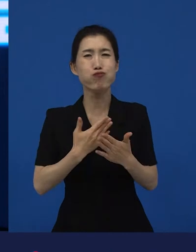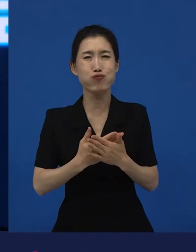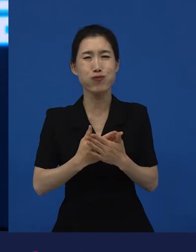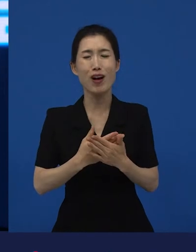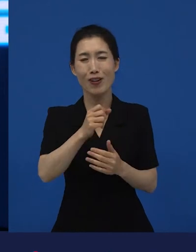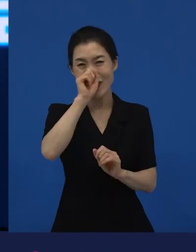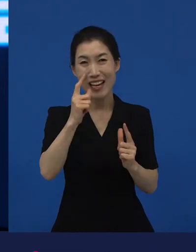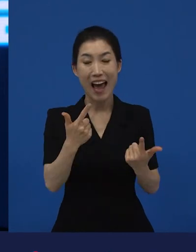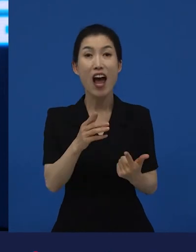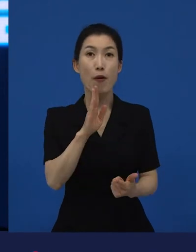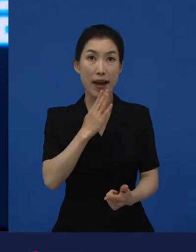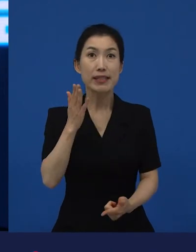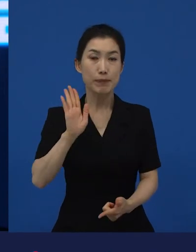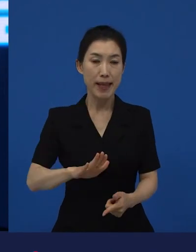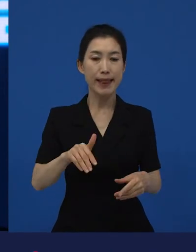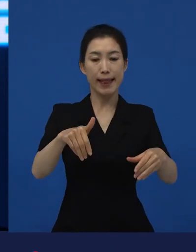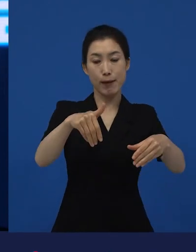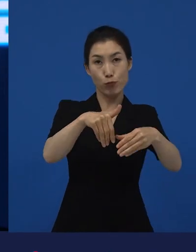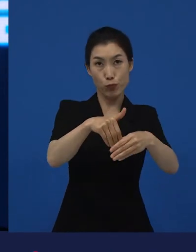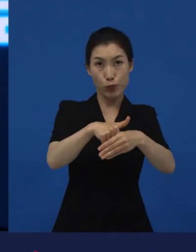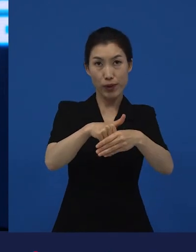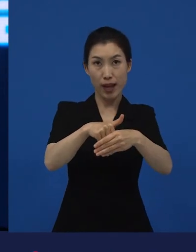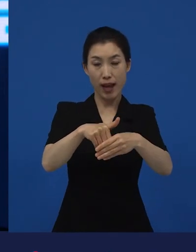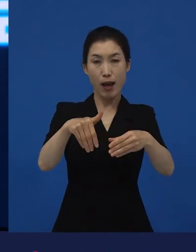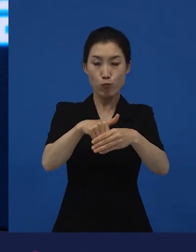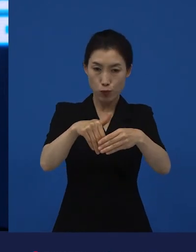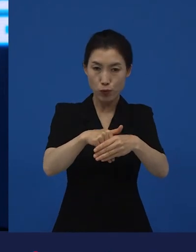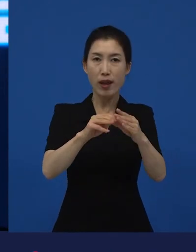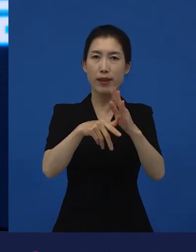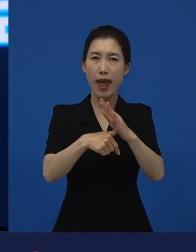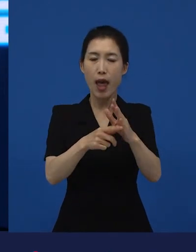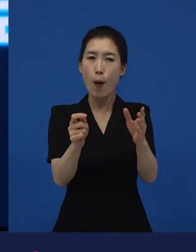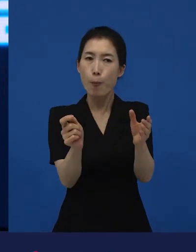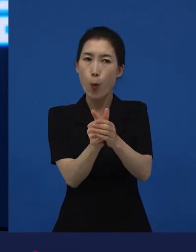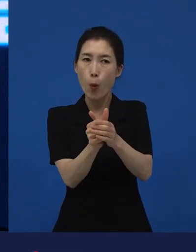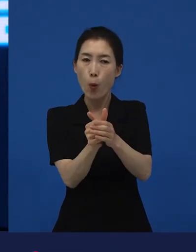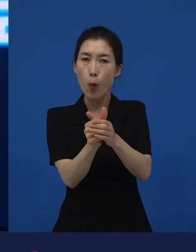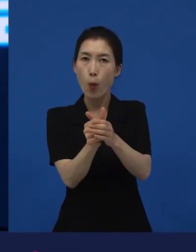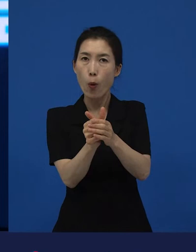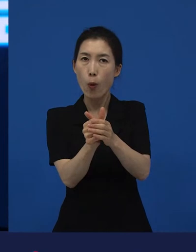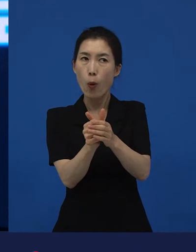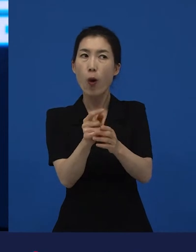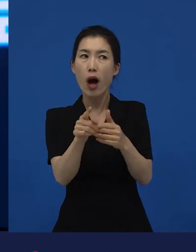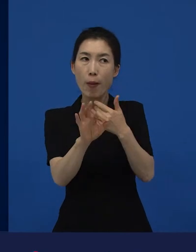그러나 문화에 있어서 예외적인 상황이 소통으로 이어질 수만 있다면